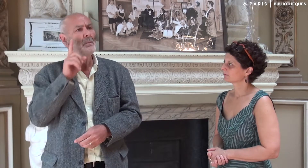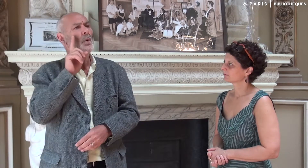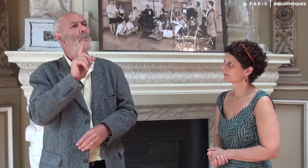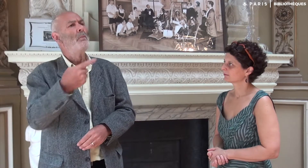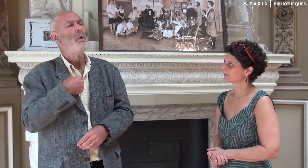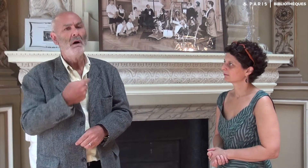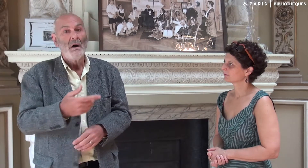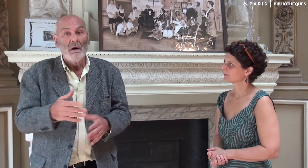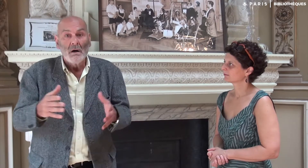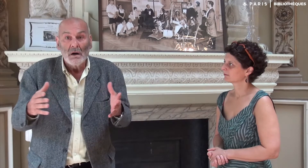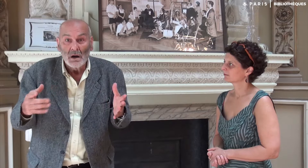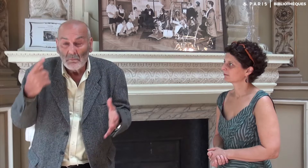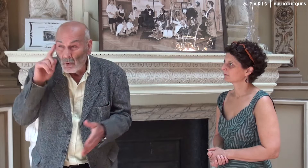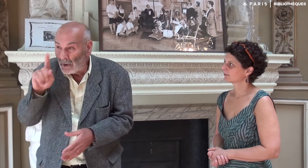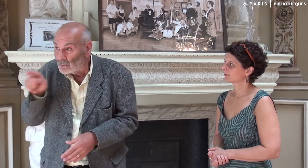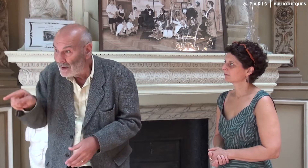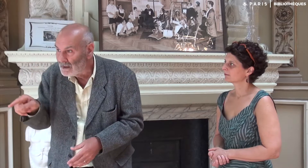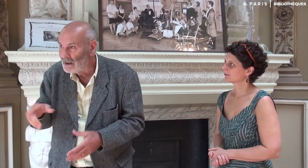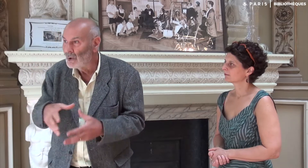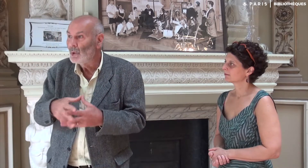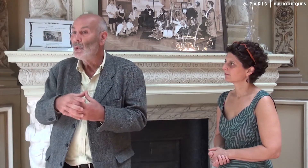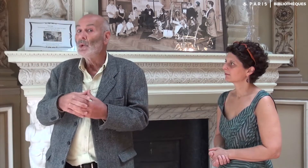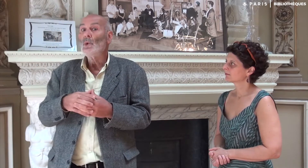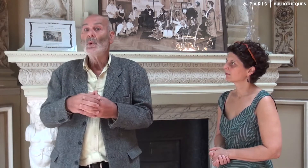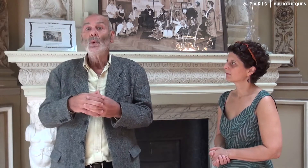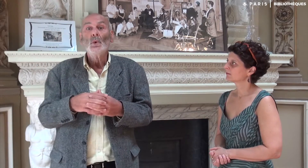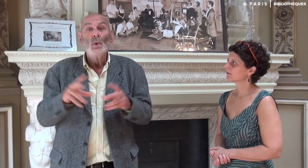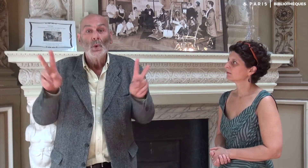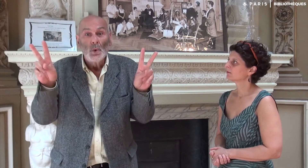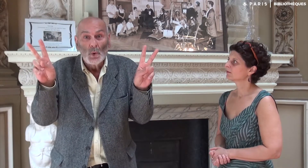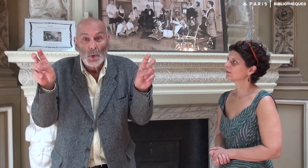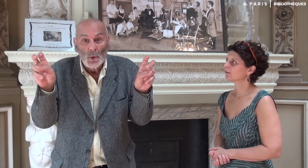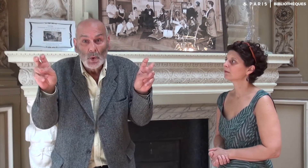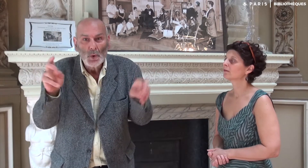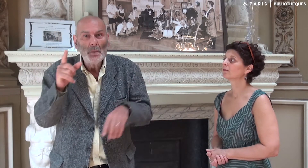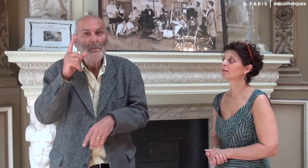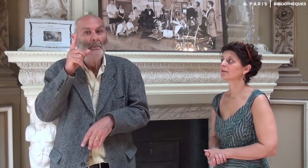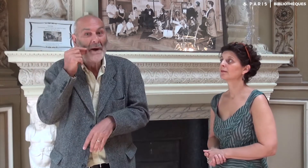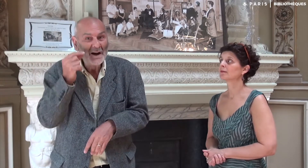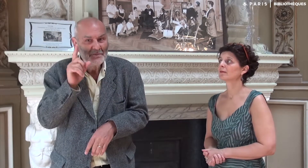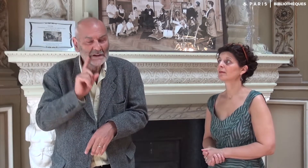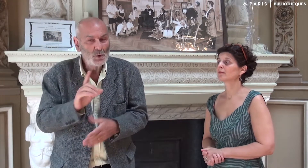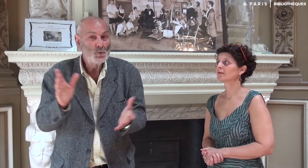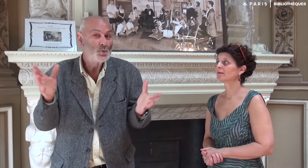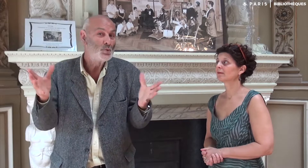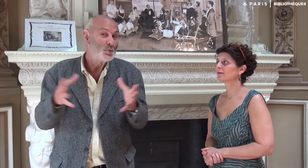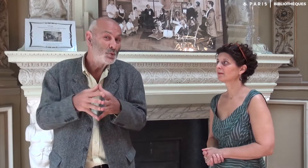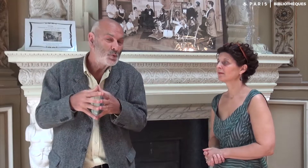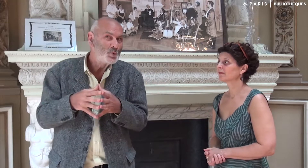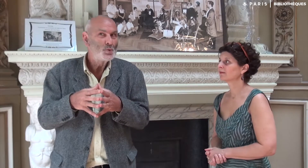Pourquoi pas moi ? a-t-elle dit. Oh, je trouvais cela délicat dans notre relation père et fille,